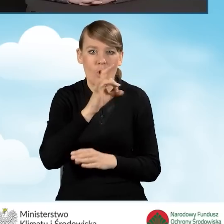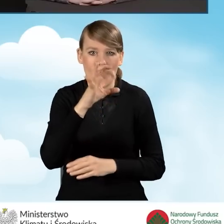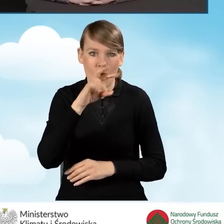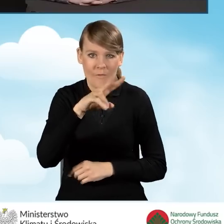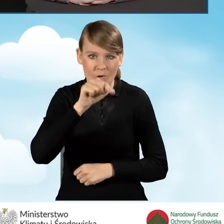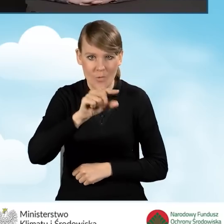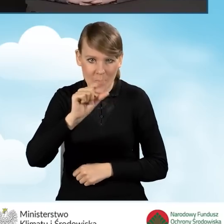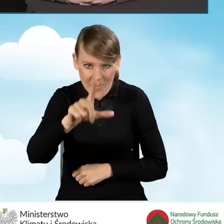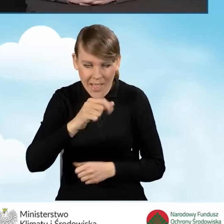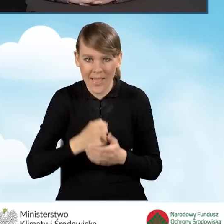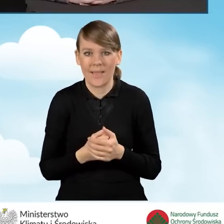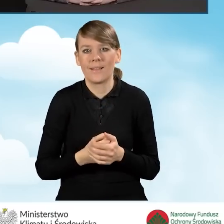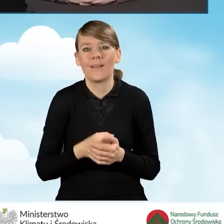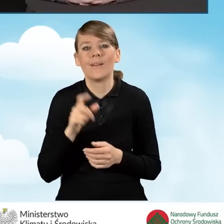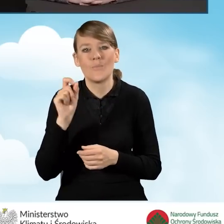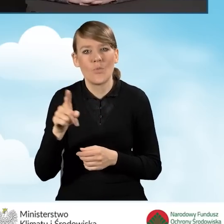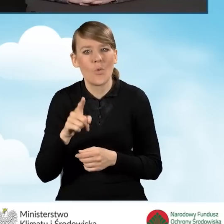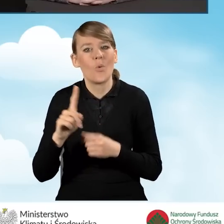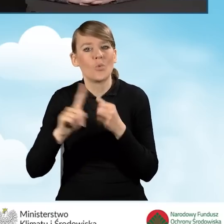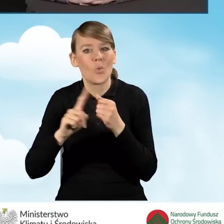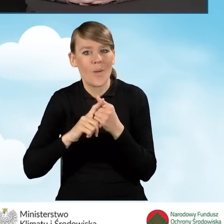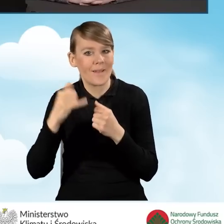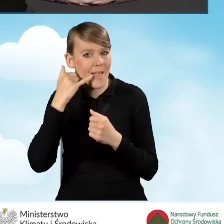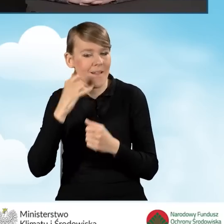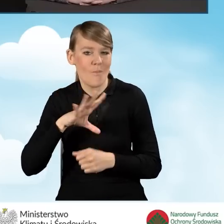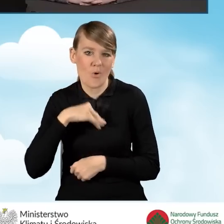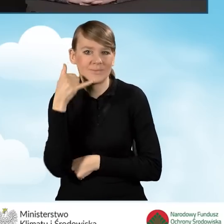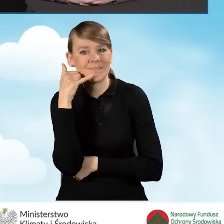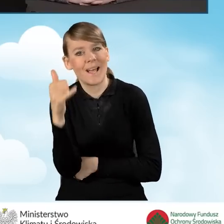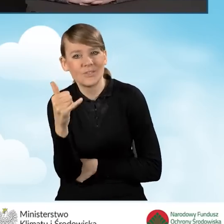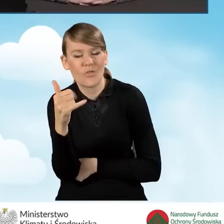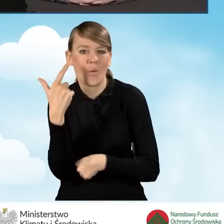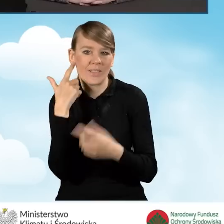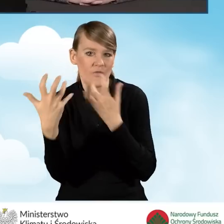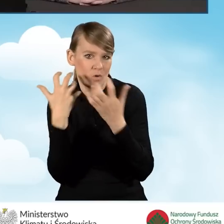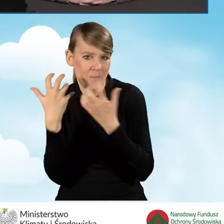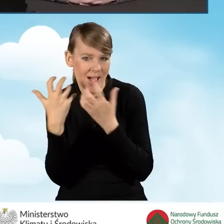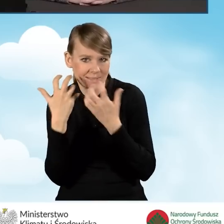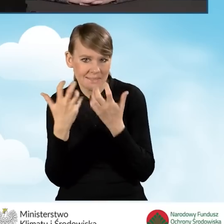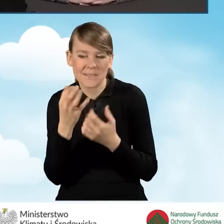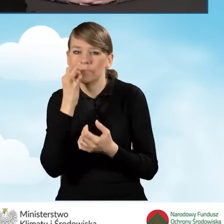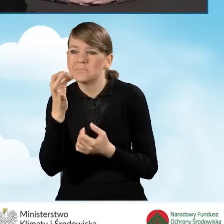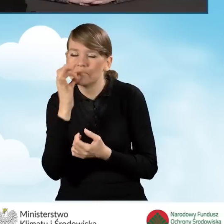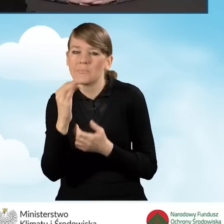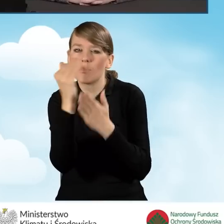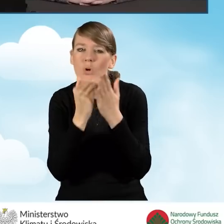funkcjonuje infolinia, pod którą można uzyskać informacje o programie Czyste Powietrze,